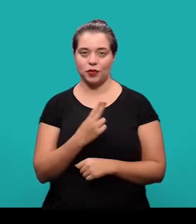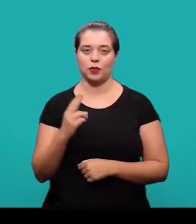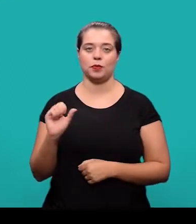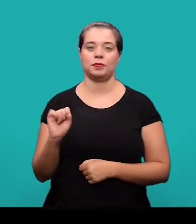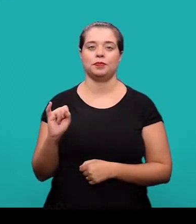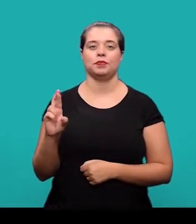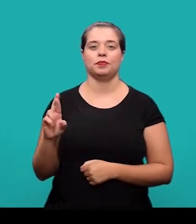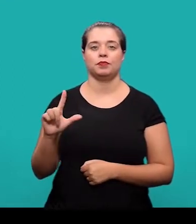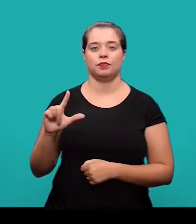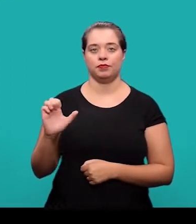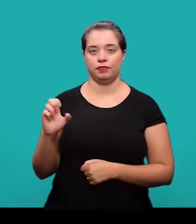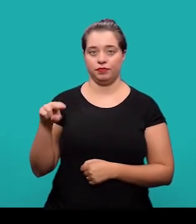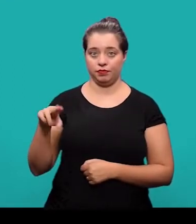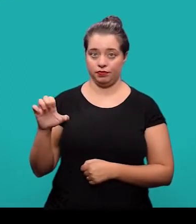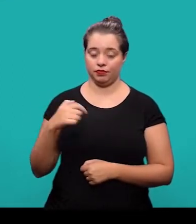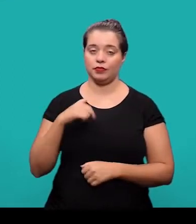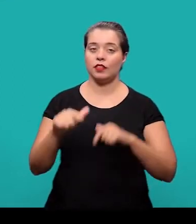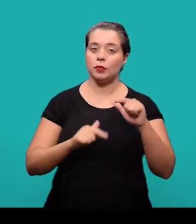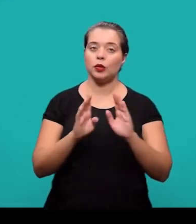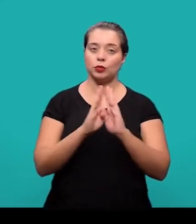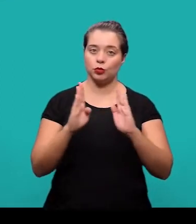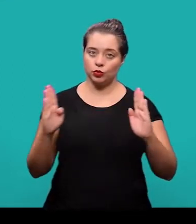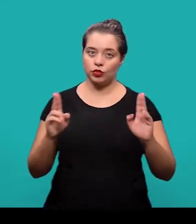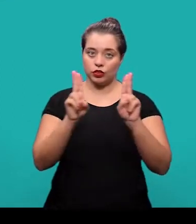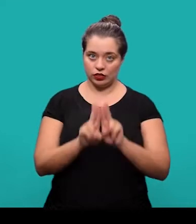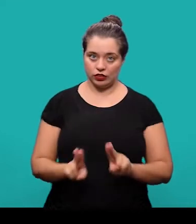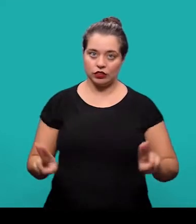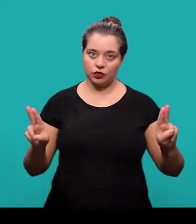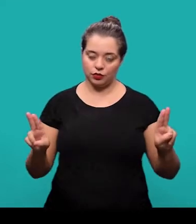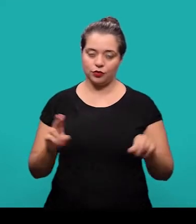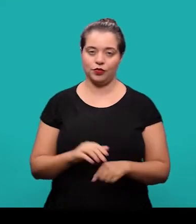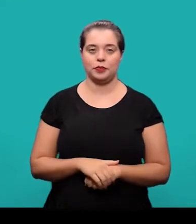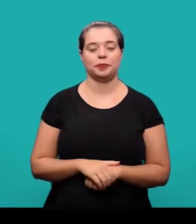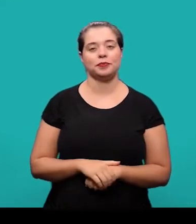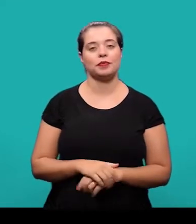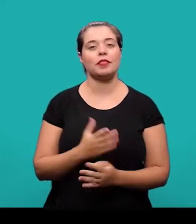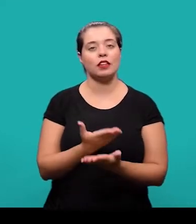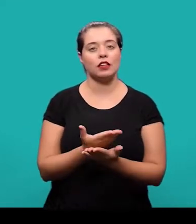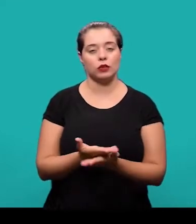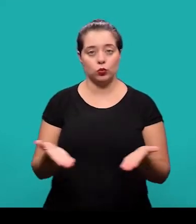Olá, meu nome é Sirlene, eu sou bibliotecária da Biblioteca Universitária da Universidade Federal de Santa Catarina.